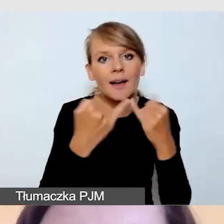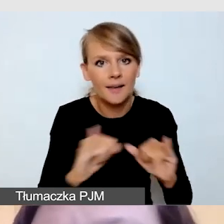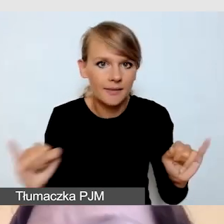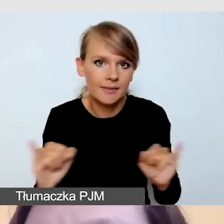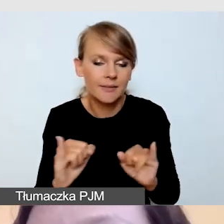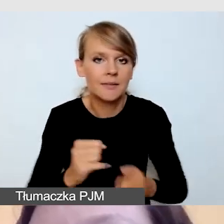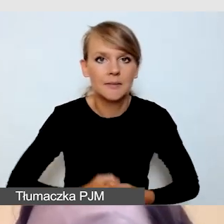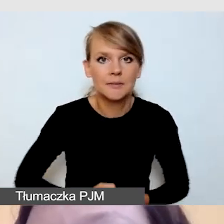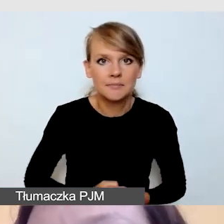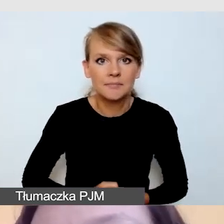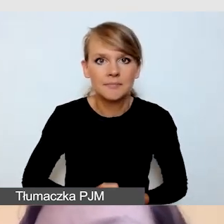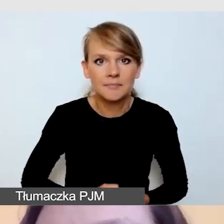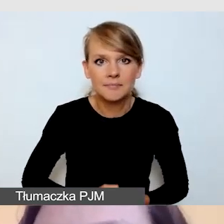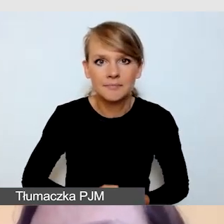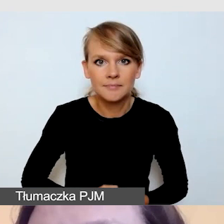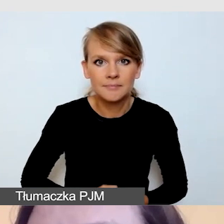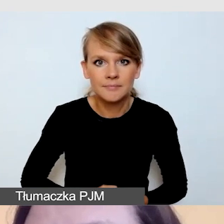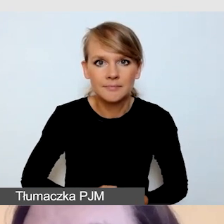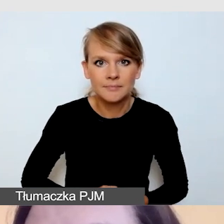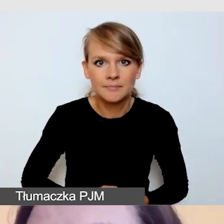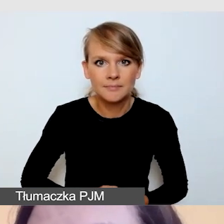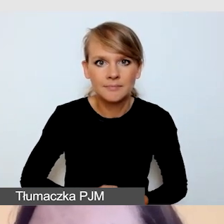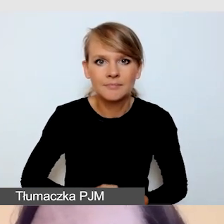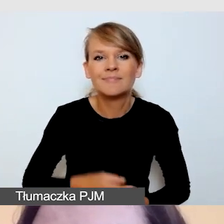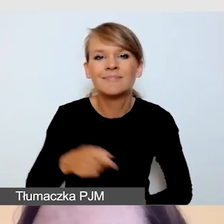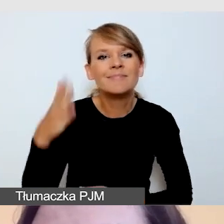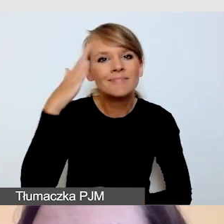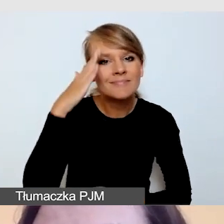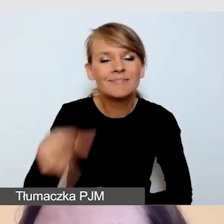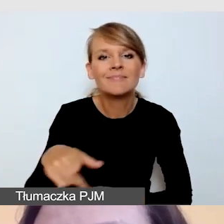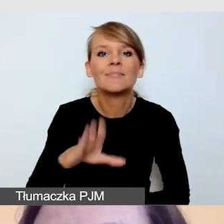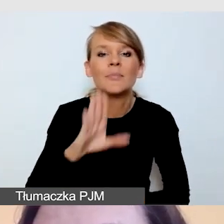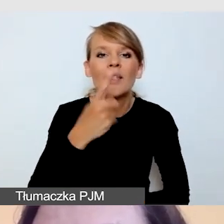Takie, które znamy z DVD czy takie, które znamy z telewizji,